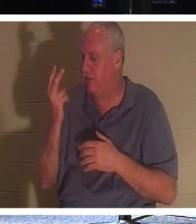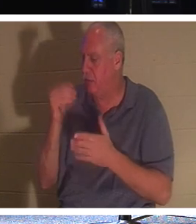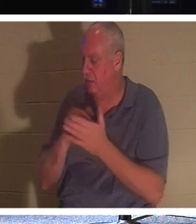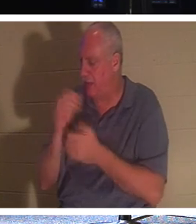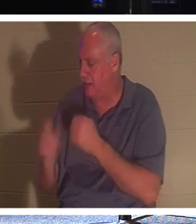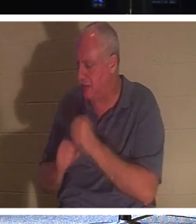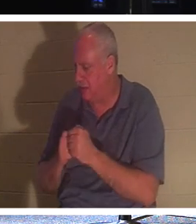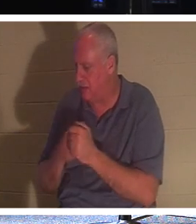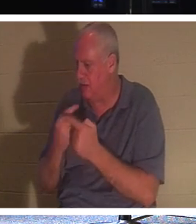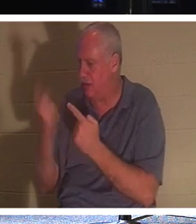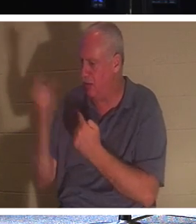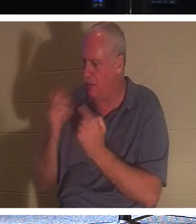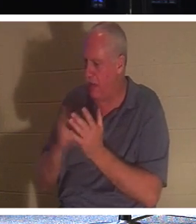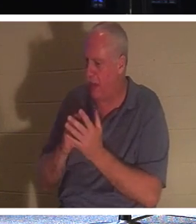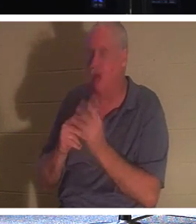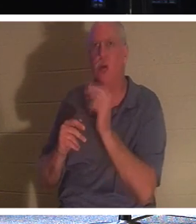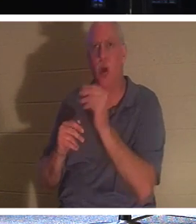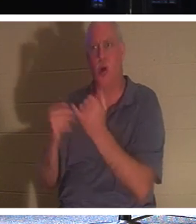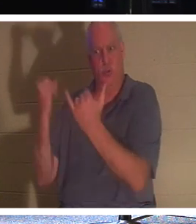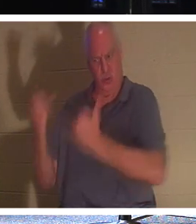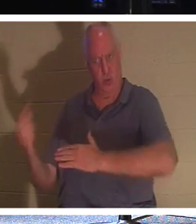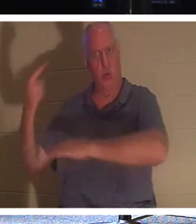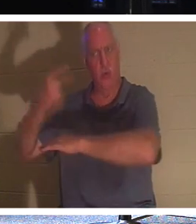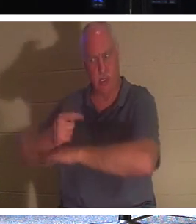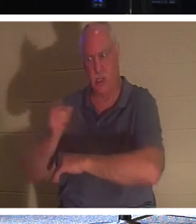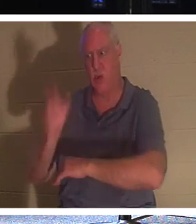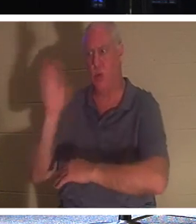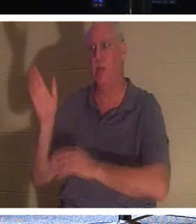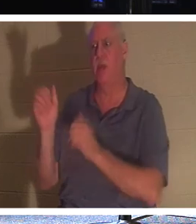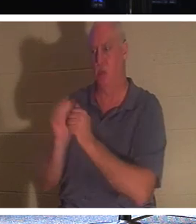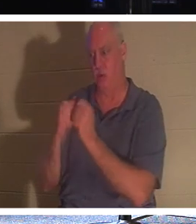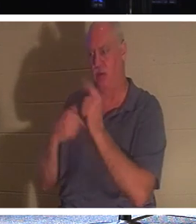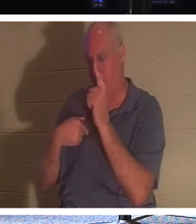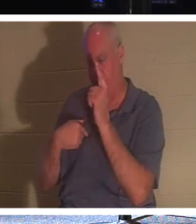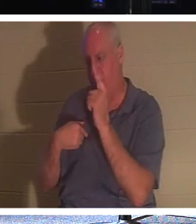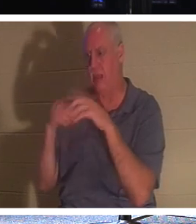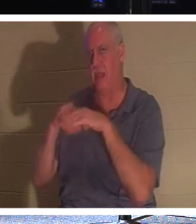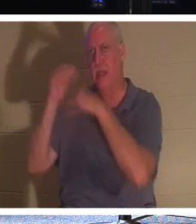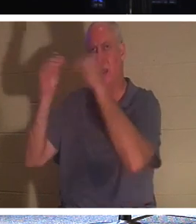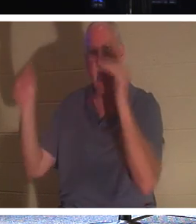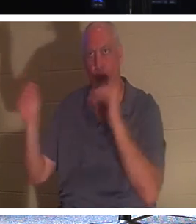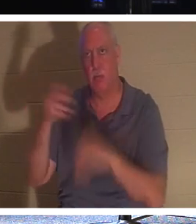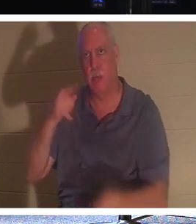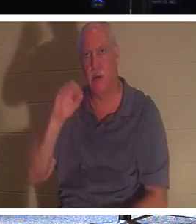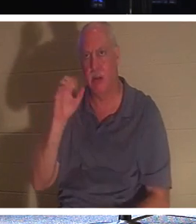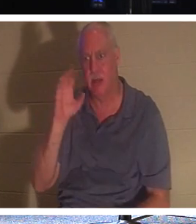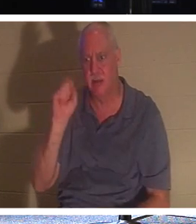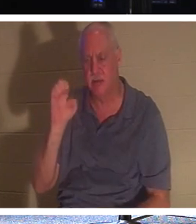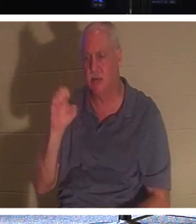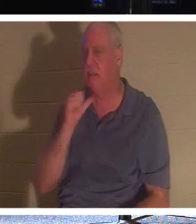아니요, 오늘 당신이 될 것입니다. 그는 2,000년 동안 당신을 만나겠다고 말하지 않았습니다. 나는 2일 후에 당신을 위해 돌아올 것입니다